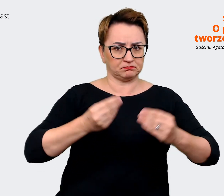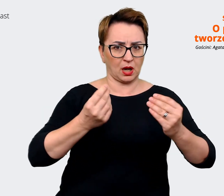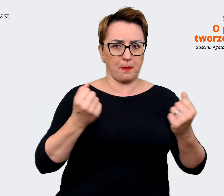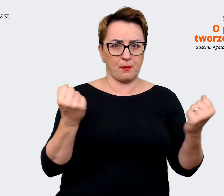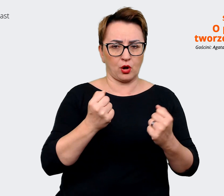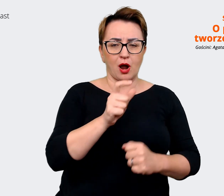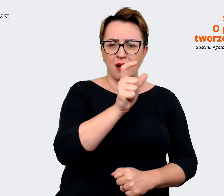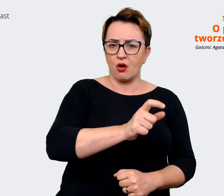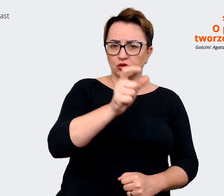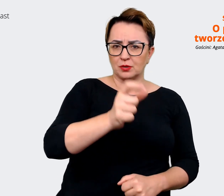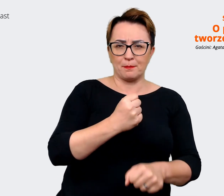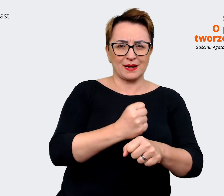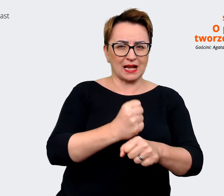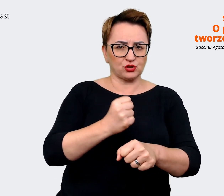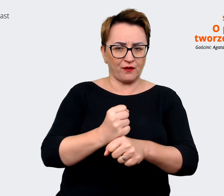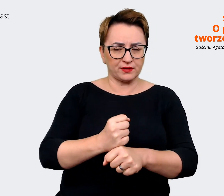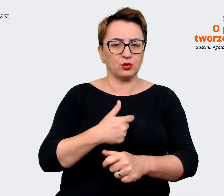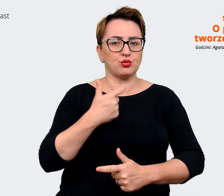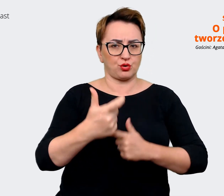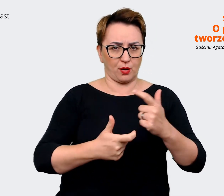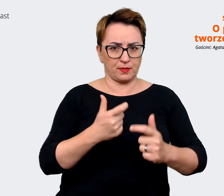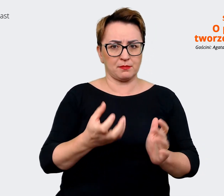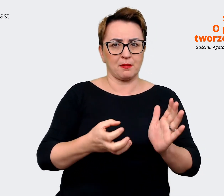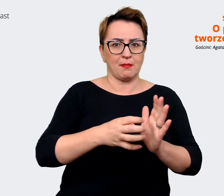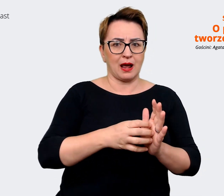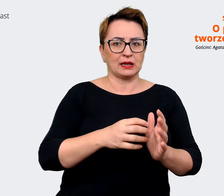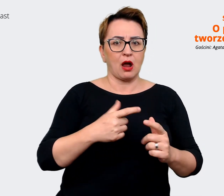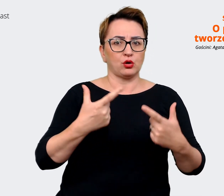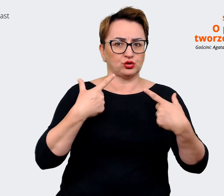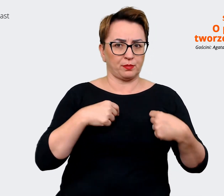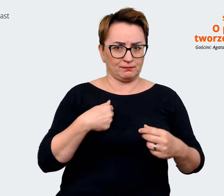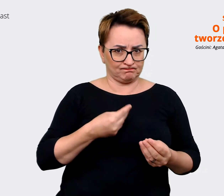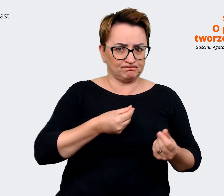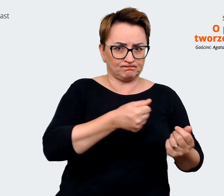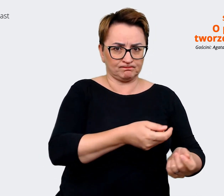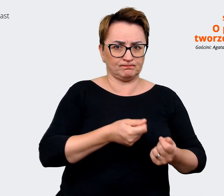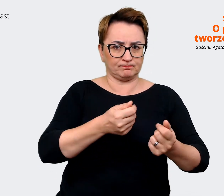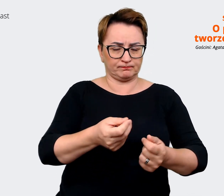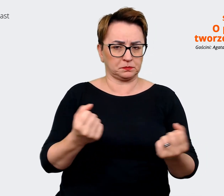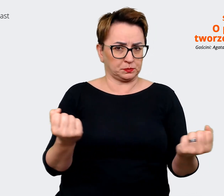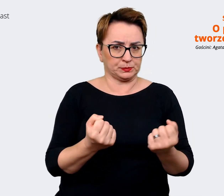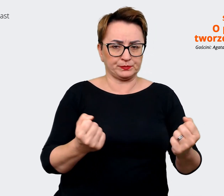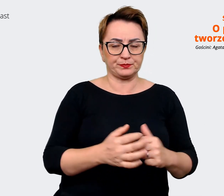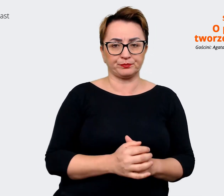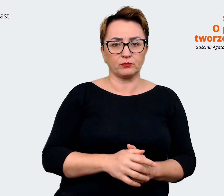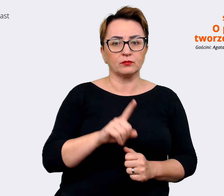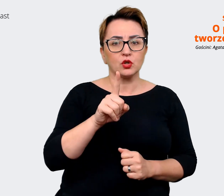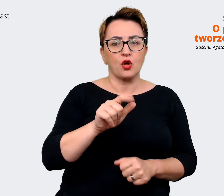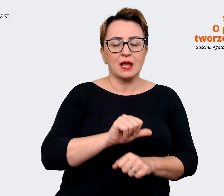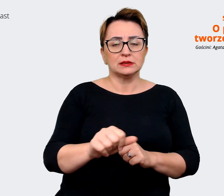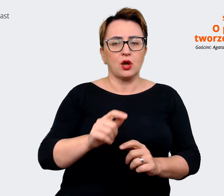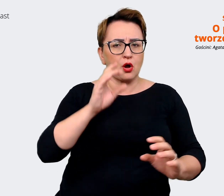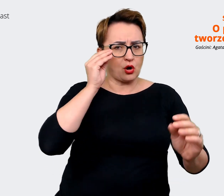i to jest coś, w co inwestujemy. Jest to jeden z naszych takich komunikatów, na których my opieramy